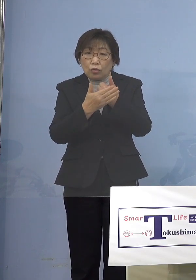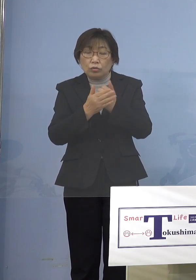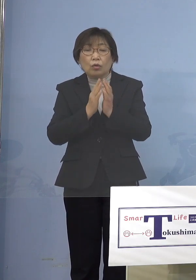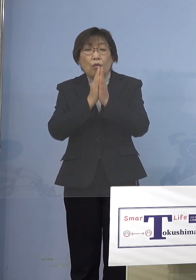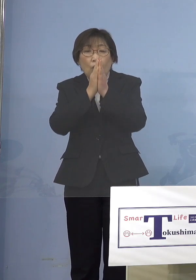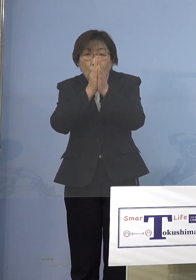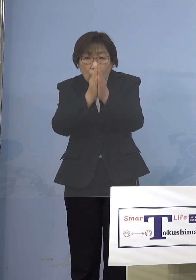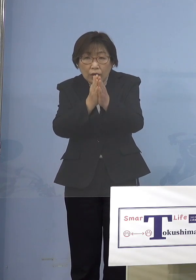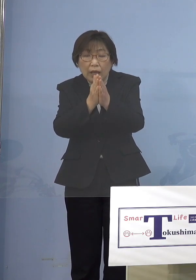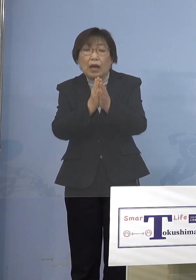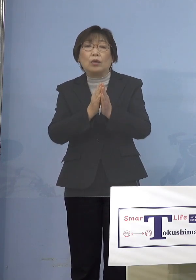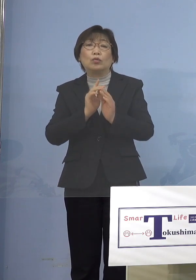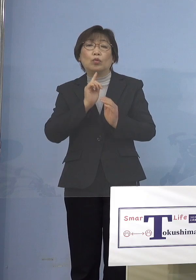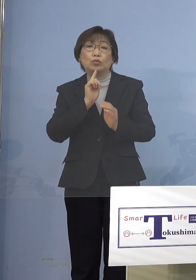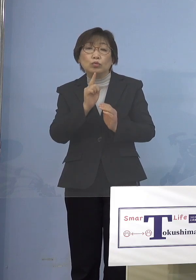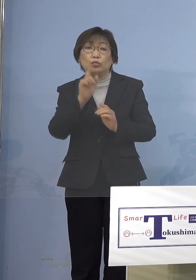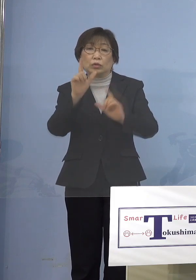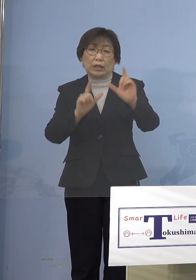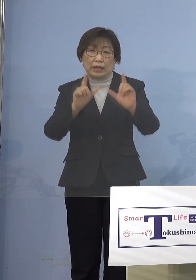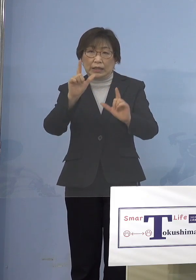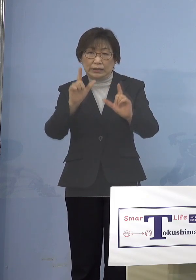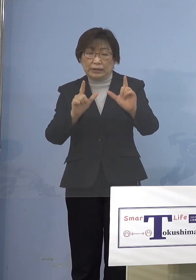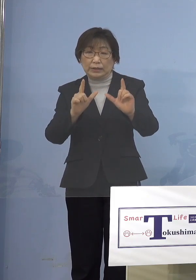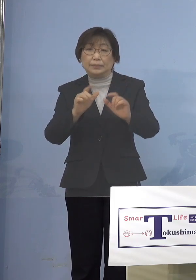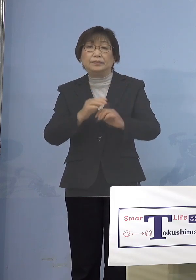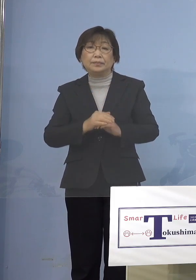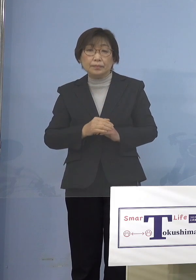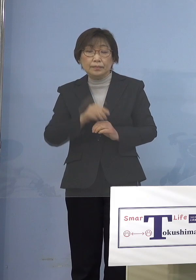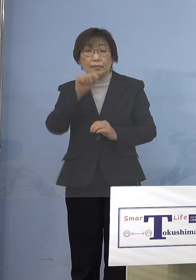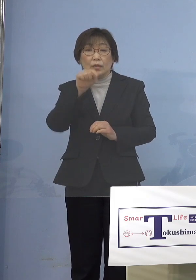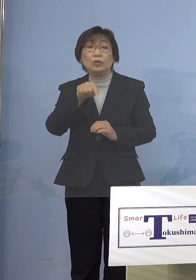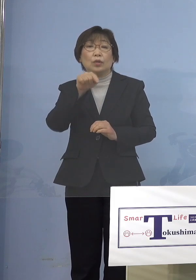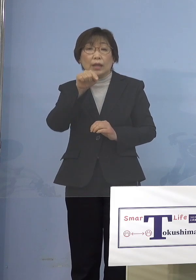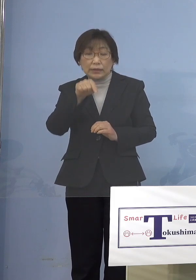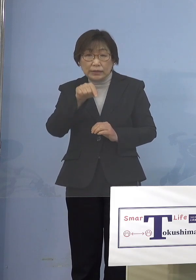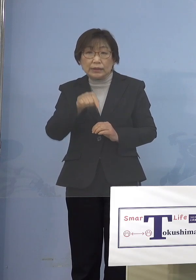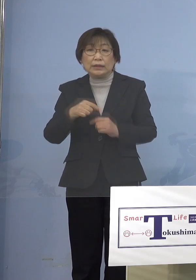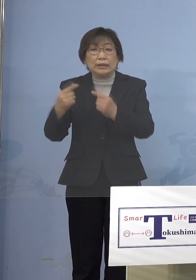しかもそれに信ぴょう性を持たせる ということでエビデンスを付け加える